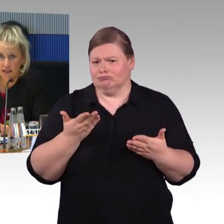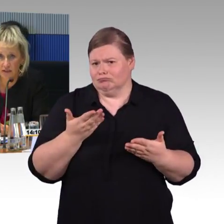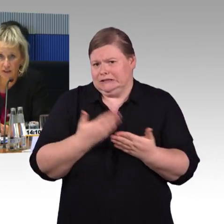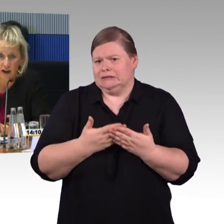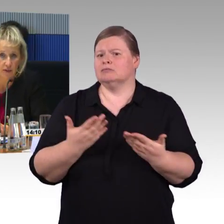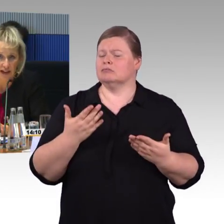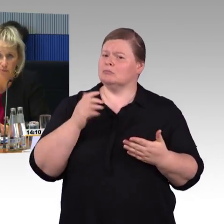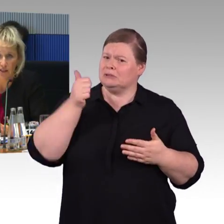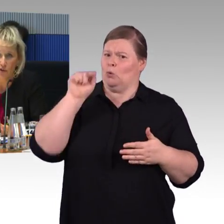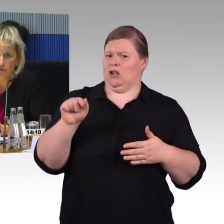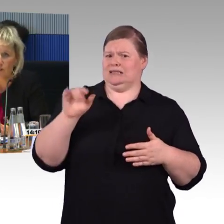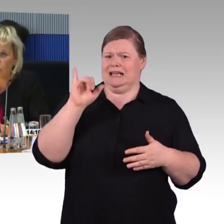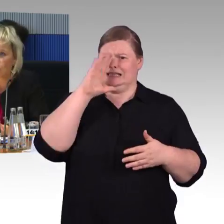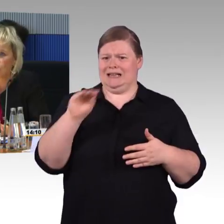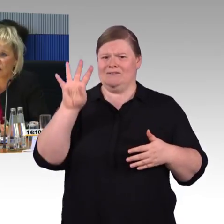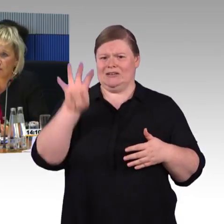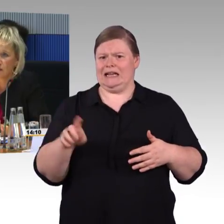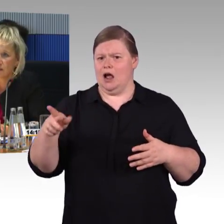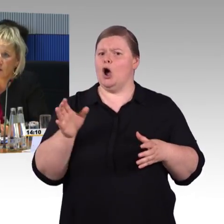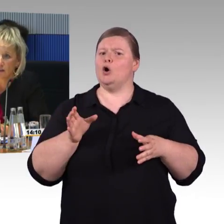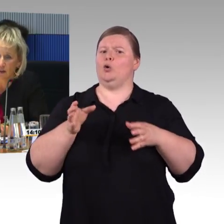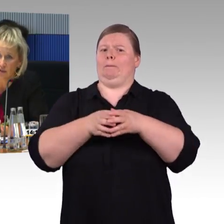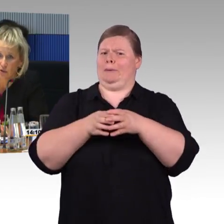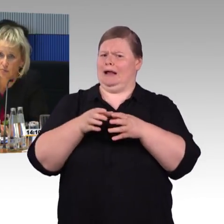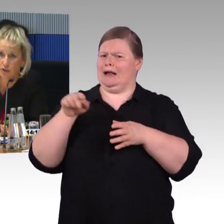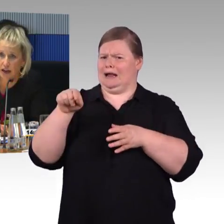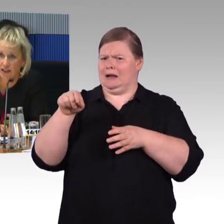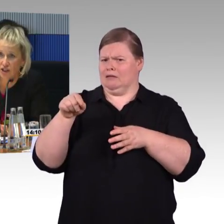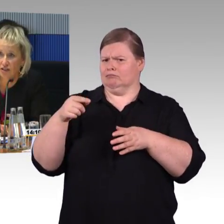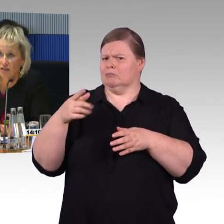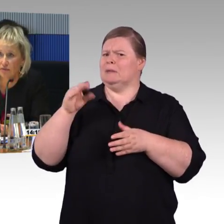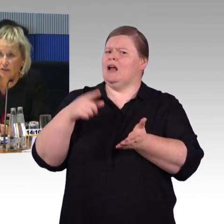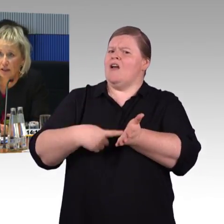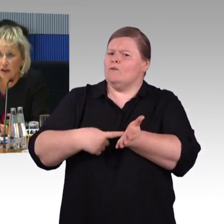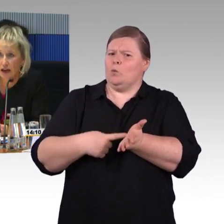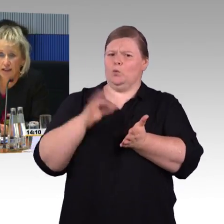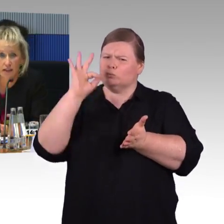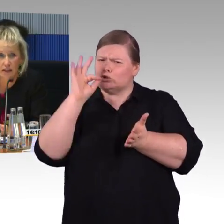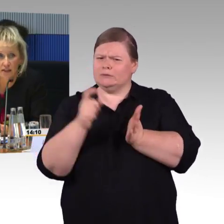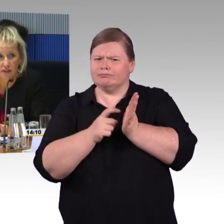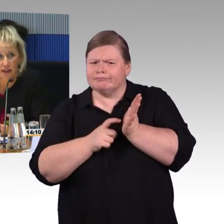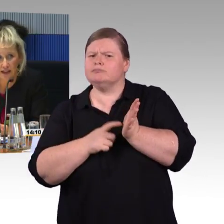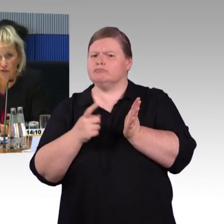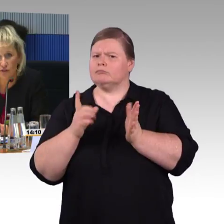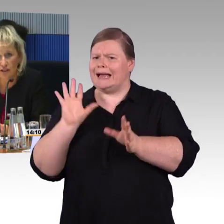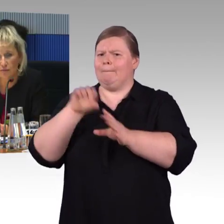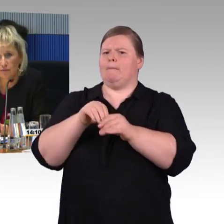Im ICE 4 haben wir erstmals auch vier Rollstuhlstellplätze, auch eine fahrzeuggebundene Einstiegshilfe, ein taktiles Wegeleitsystem